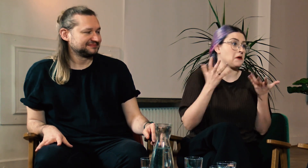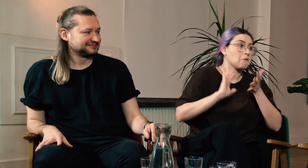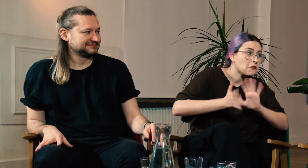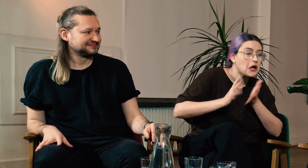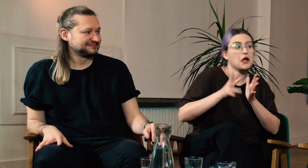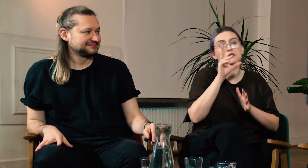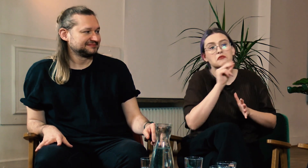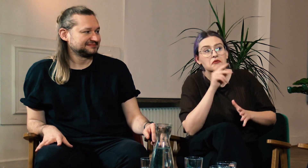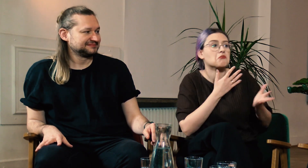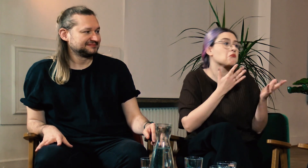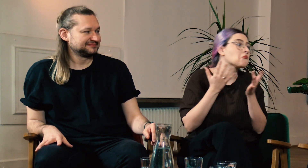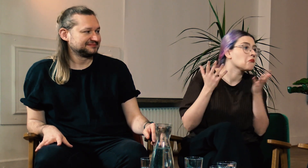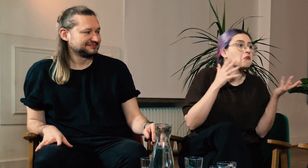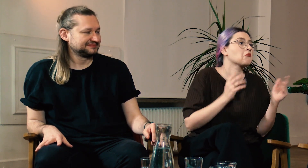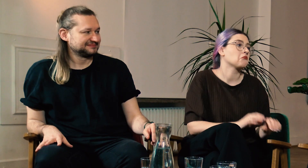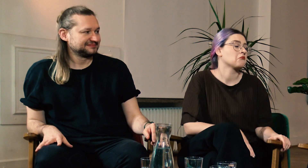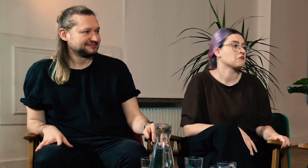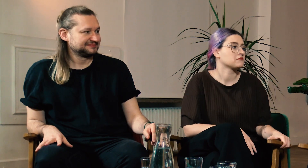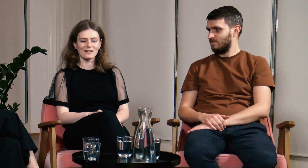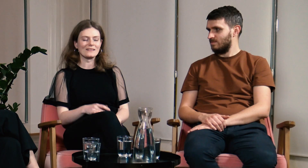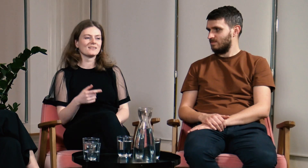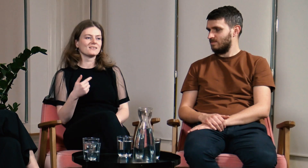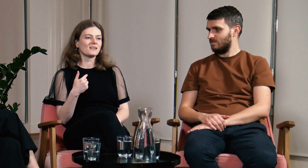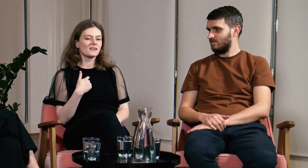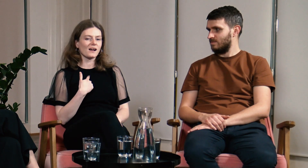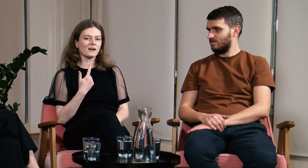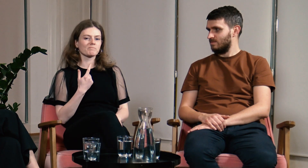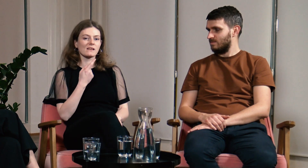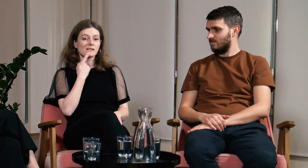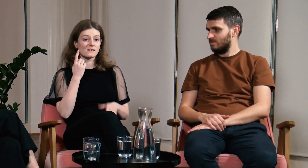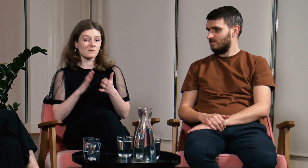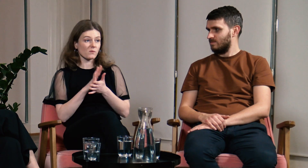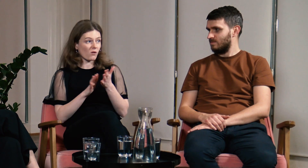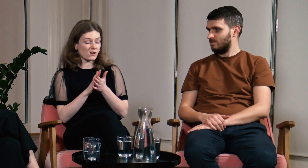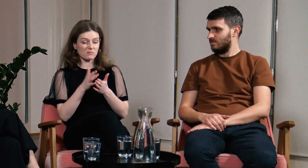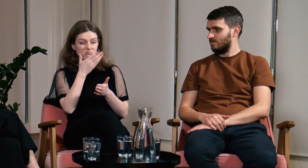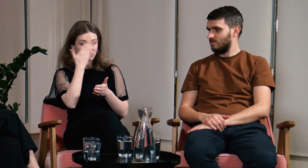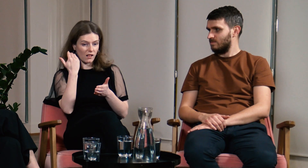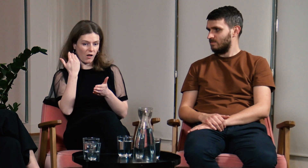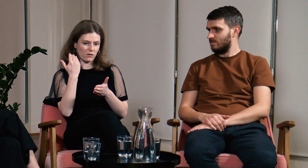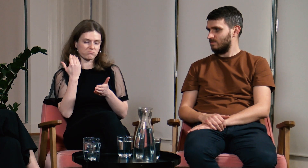Czy od dziecka migaliście, mówiliście… jak to wyglądało? B: Ja nie znałam języka migowego.